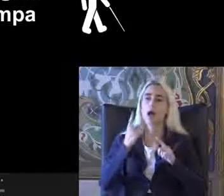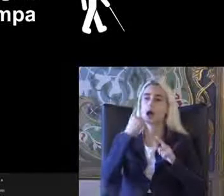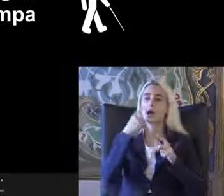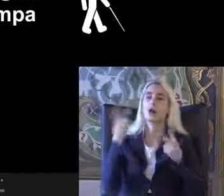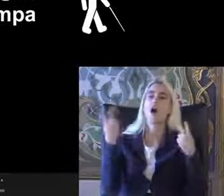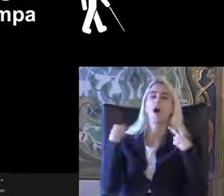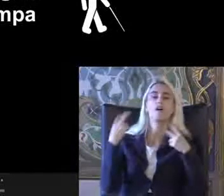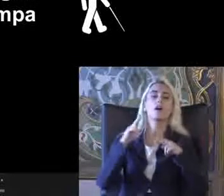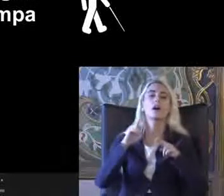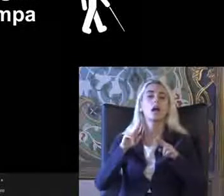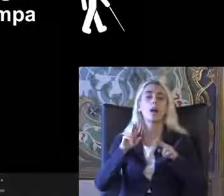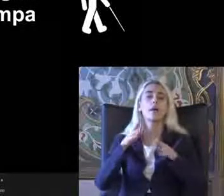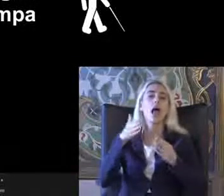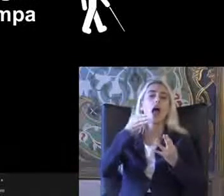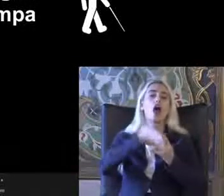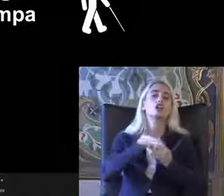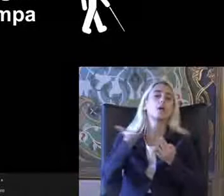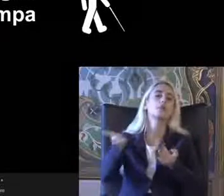Işte birlik